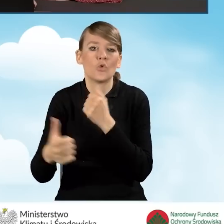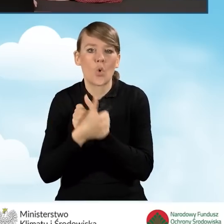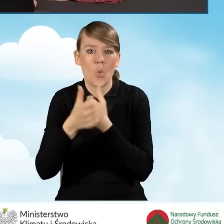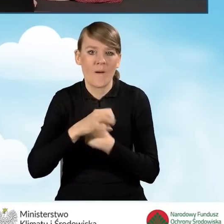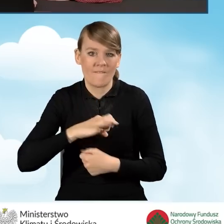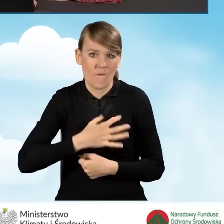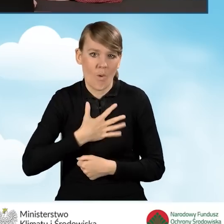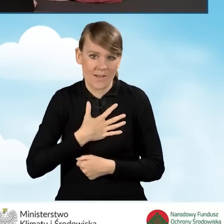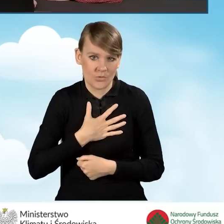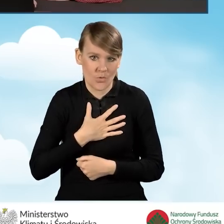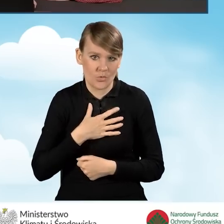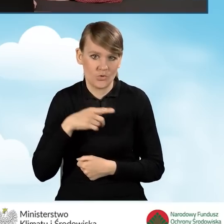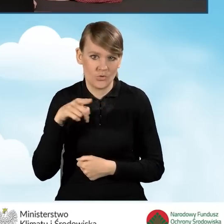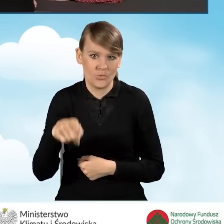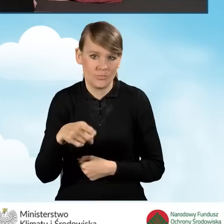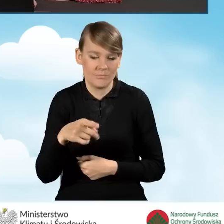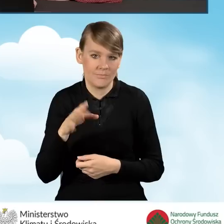w przypadku budynku jednorodzinnego.